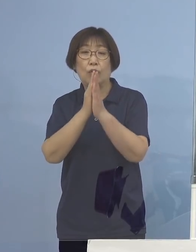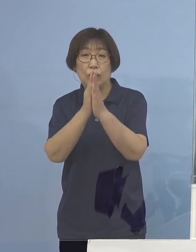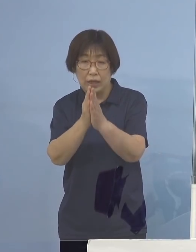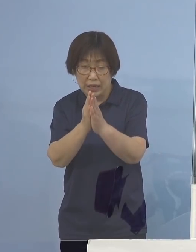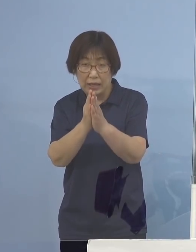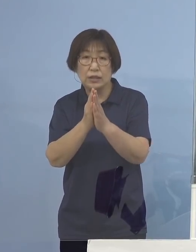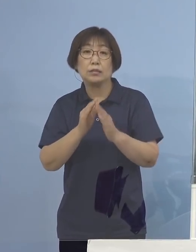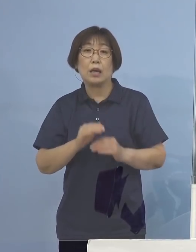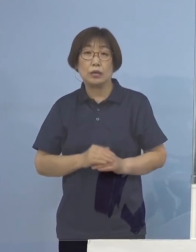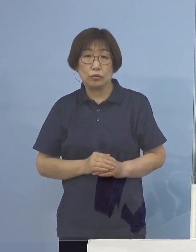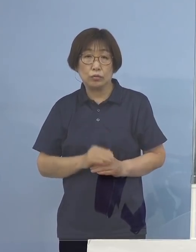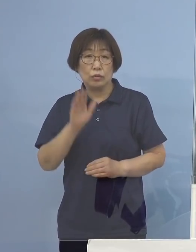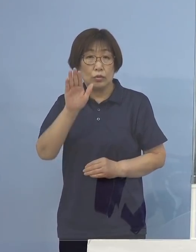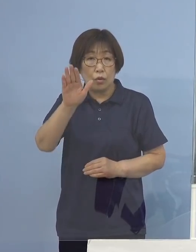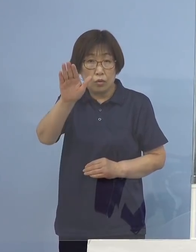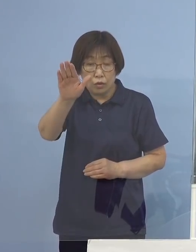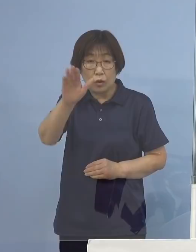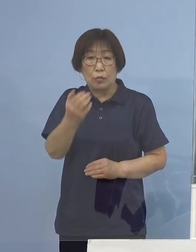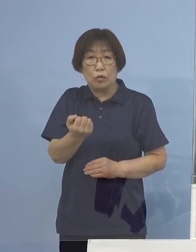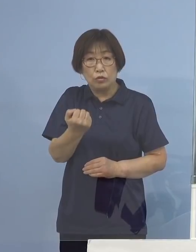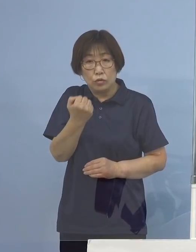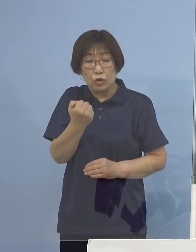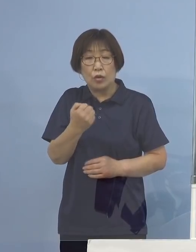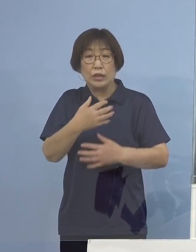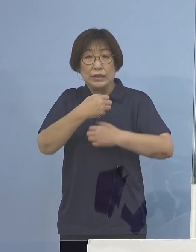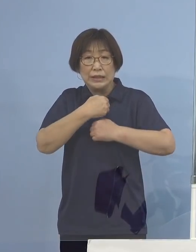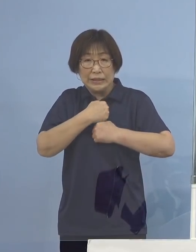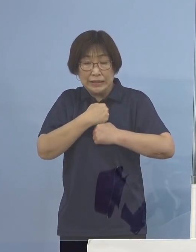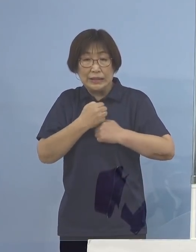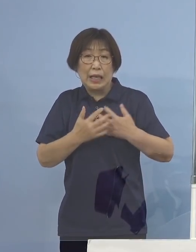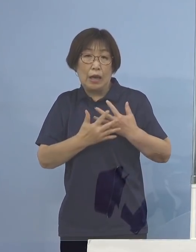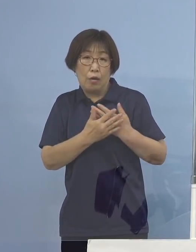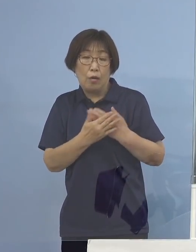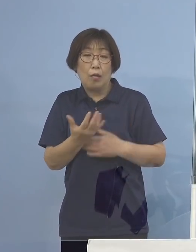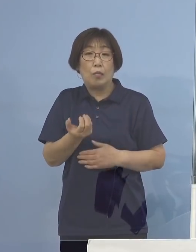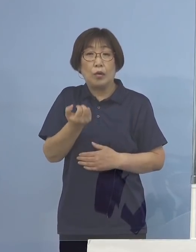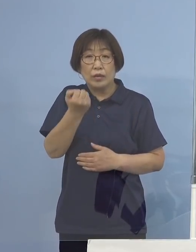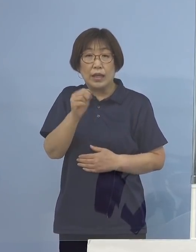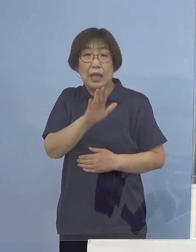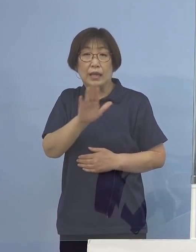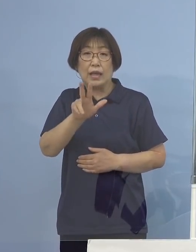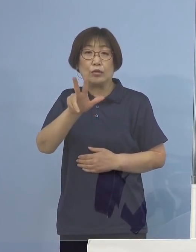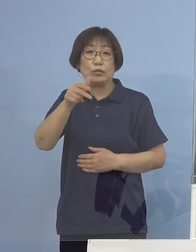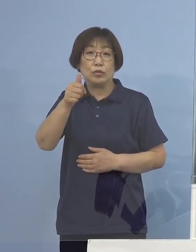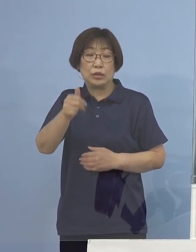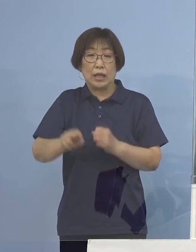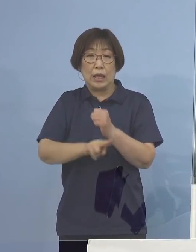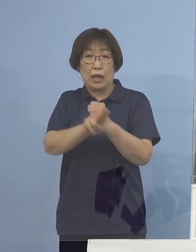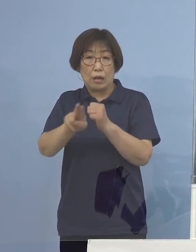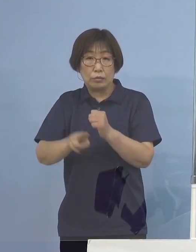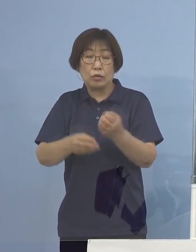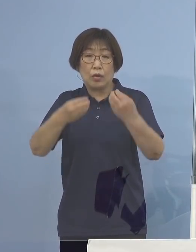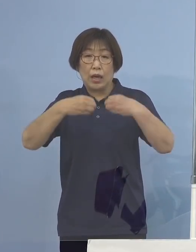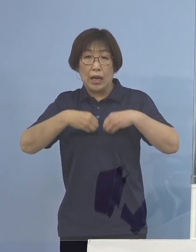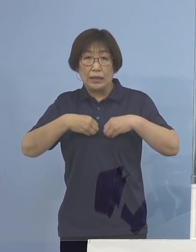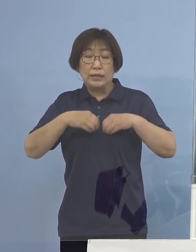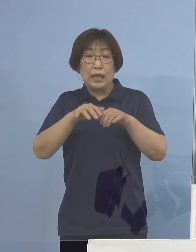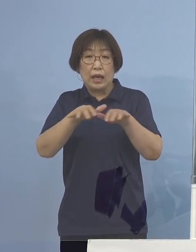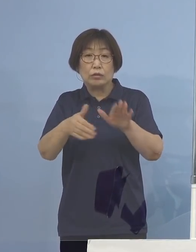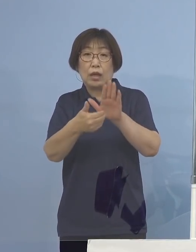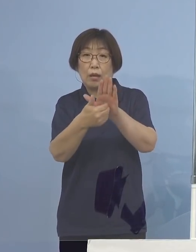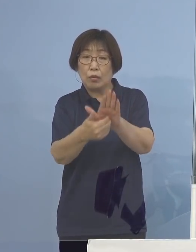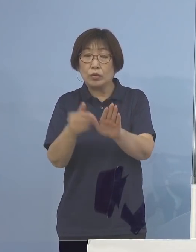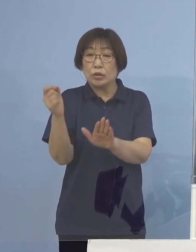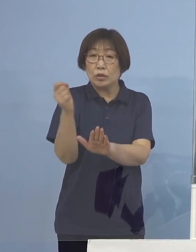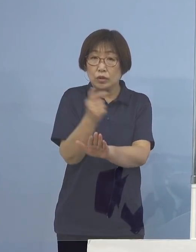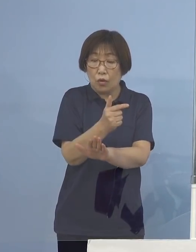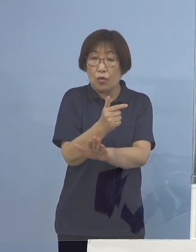今後とも強い危機感を持ち、デルタ株の感染拡大防止と 早期探知にしっかりと努めて参ります